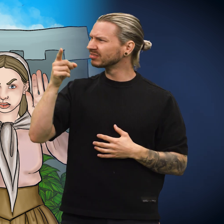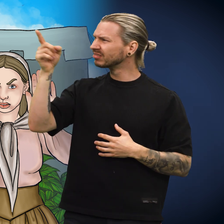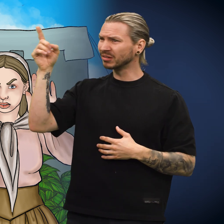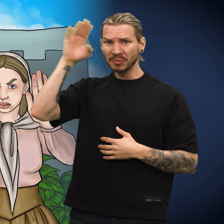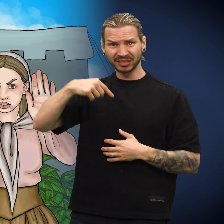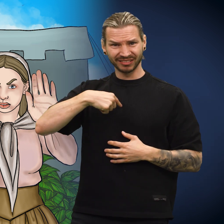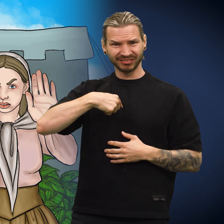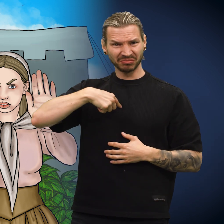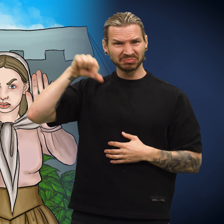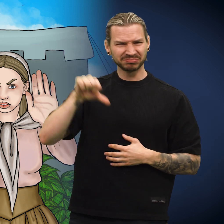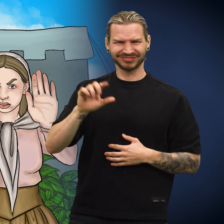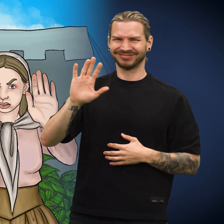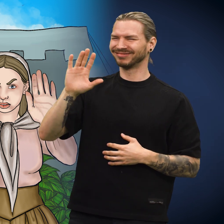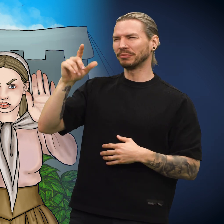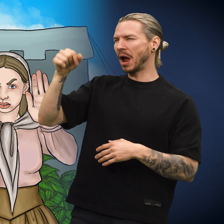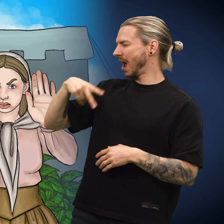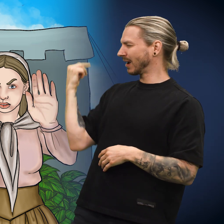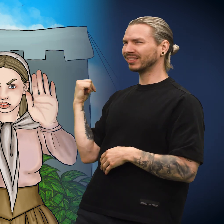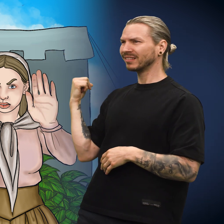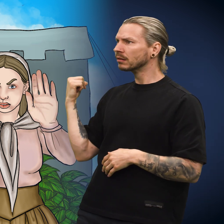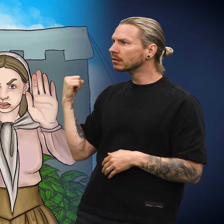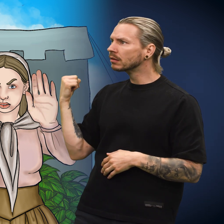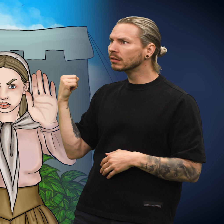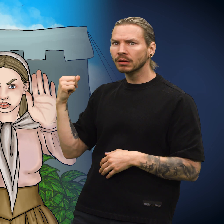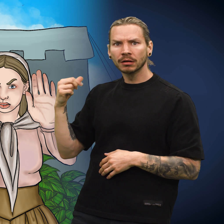«De kan umulig mene meg, det må være en annen mynt!»